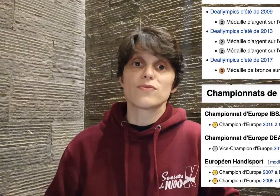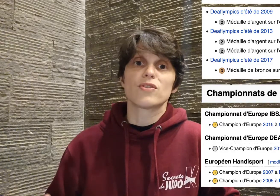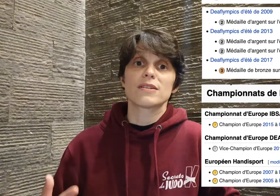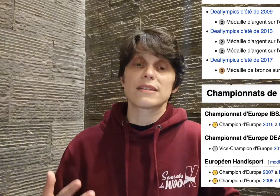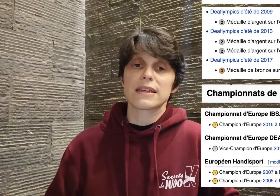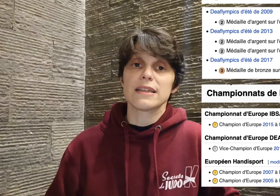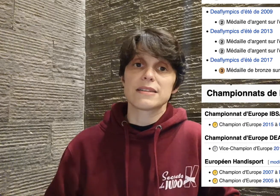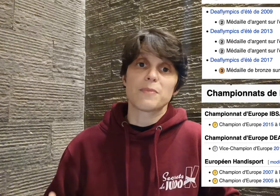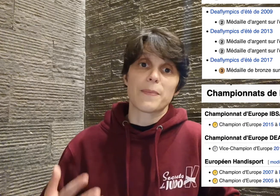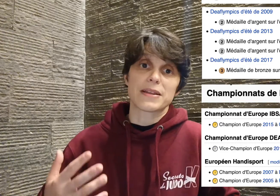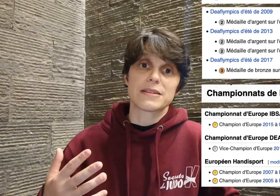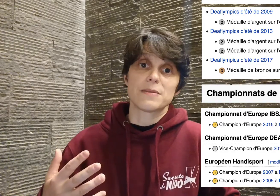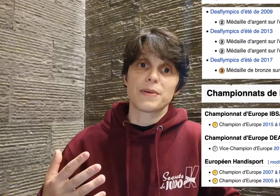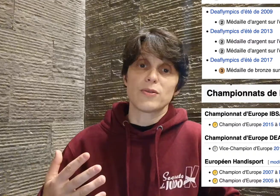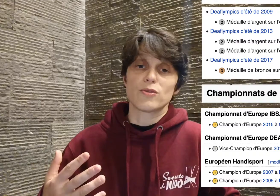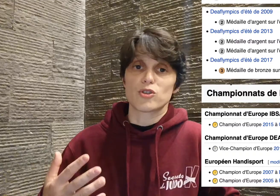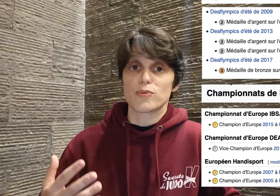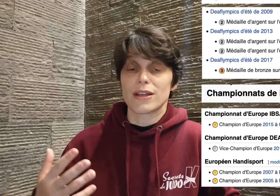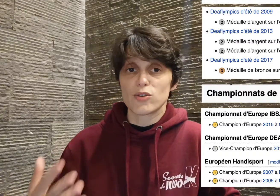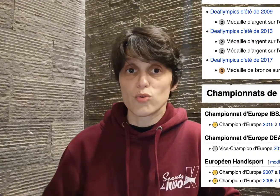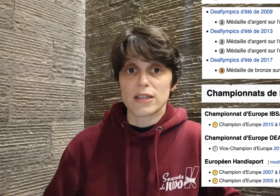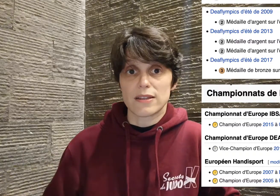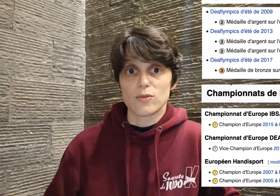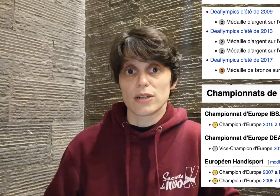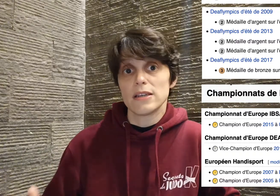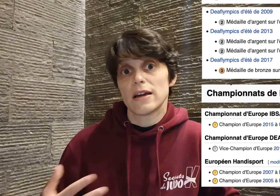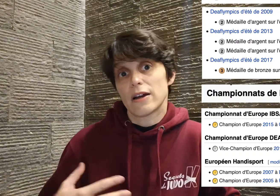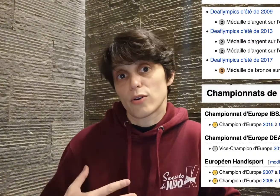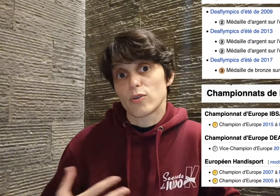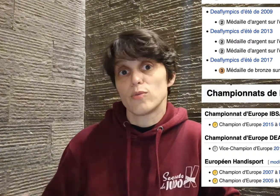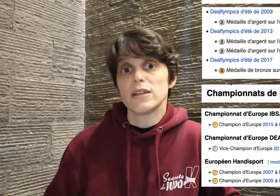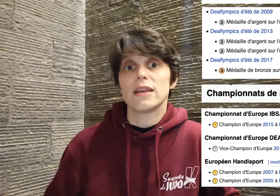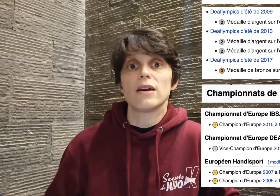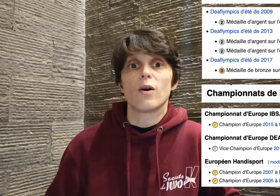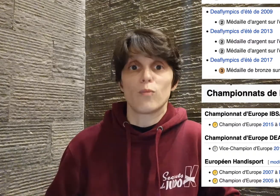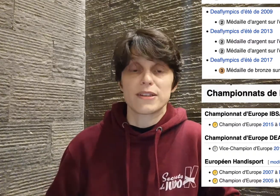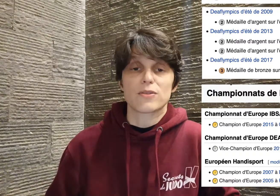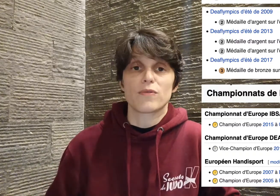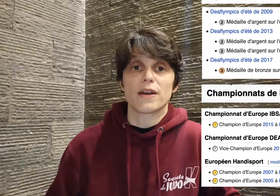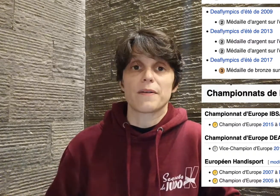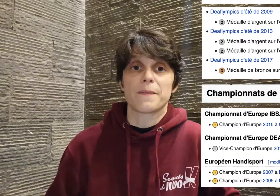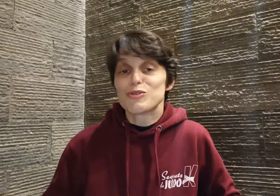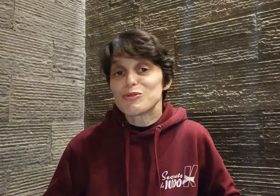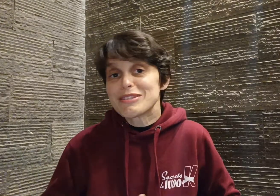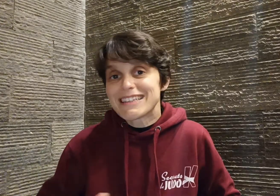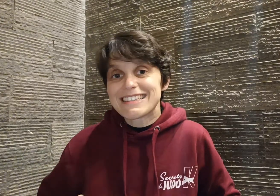Cyril n'hésite pas à participer au championnat toutes catégories alors que lui est en -81. Tous